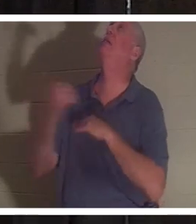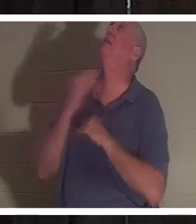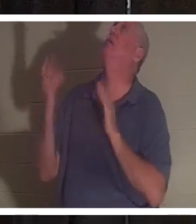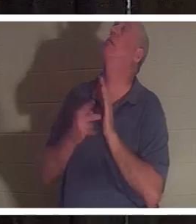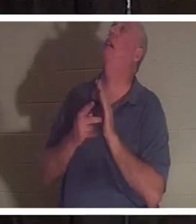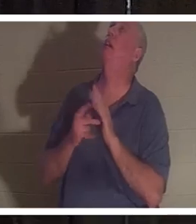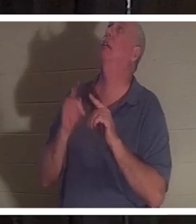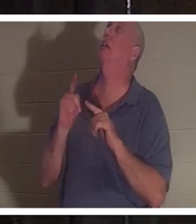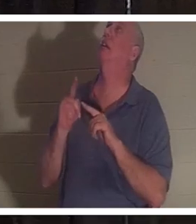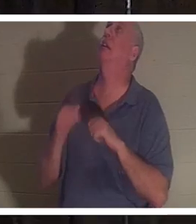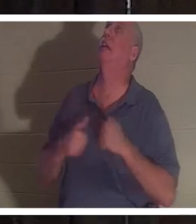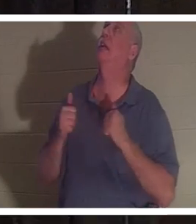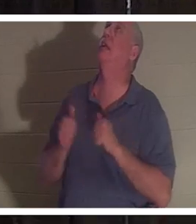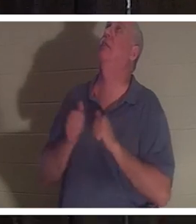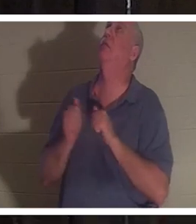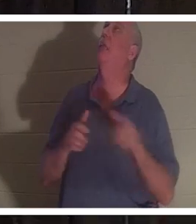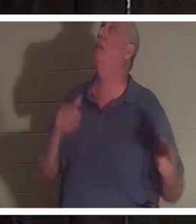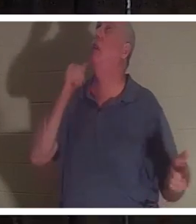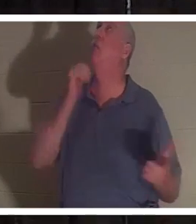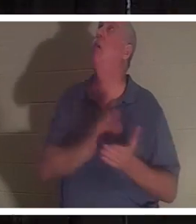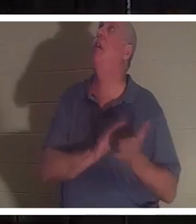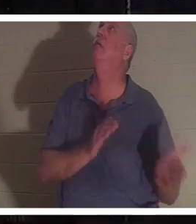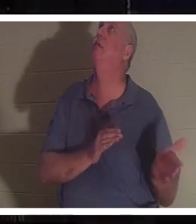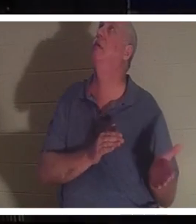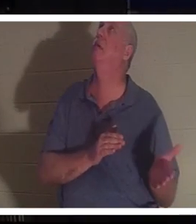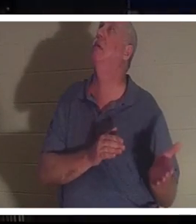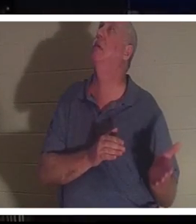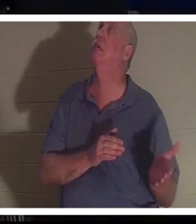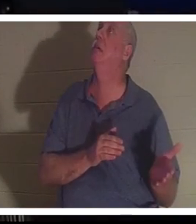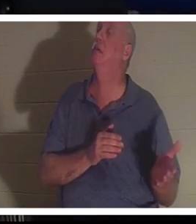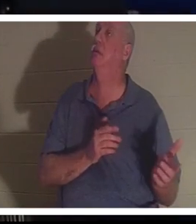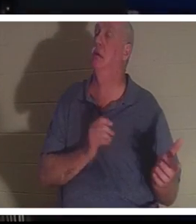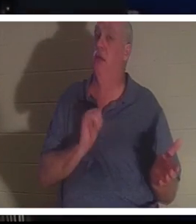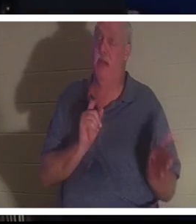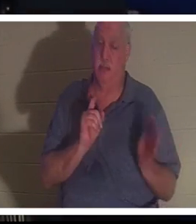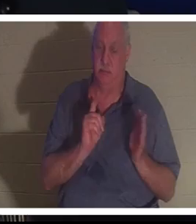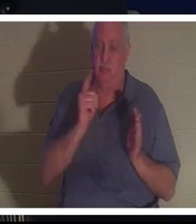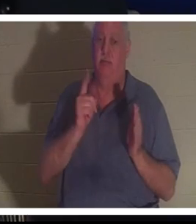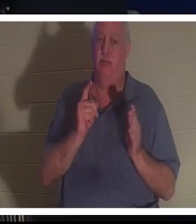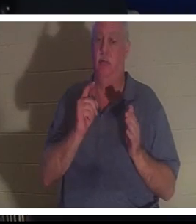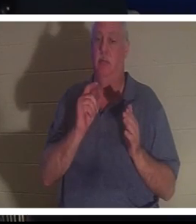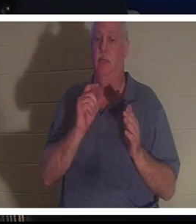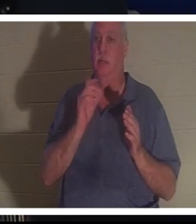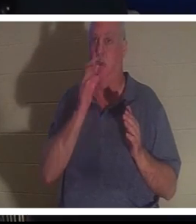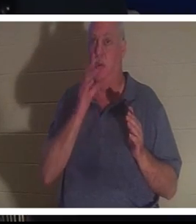! 그녀를 돌려보내주세요!" 그리고 바로 그 순간 크리스틴은 주님 앞에 있었습니다.